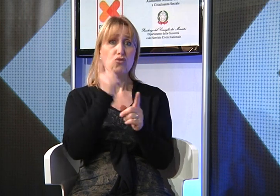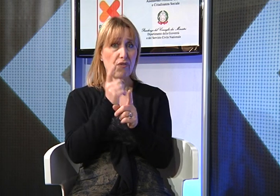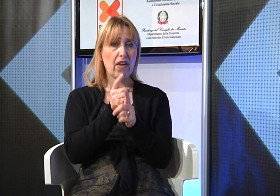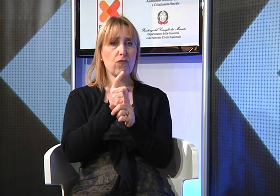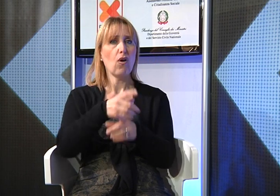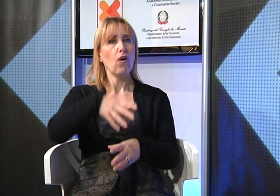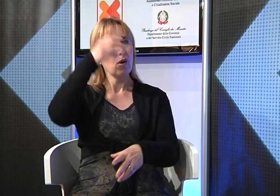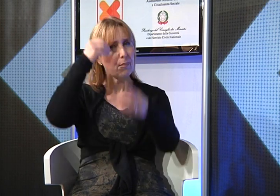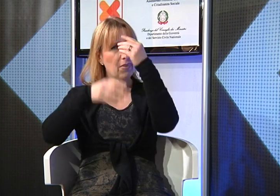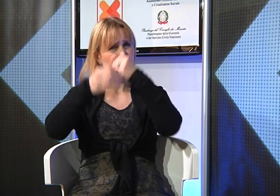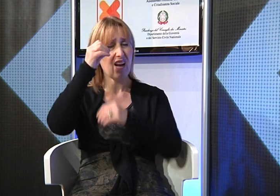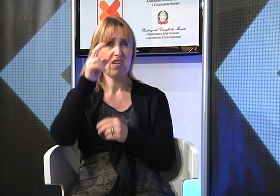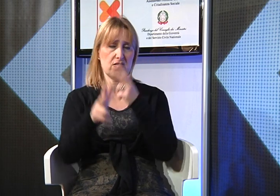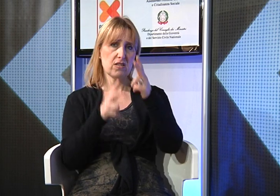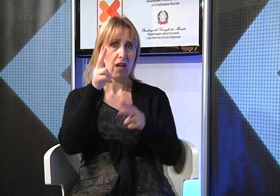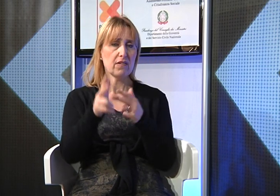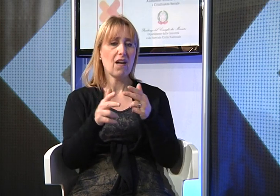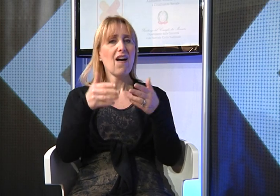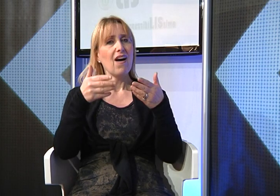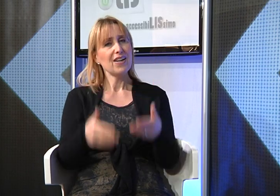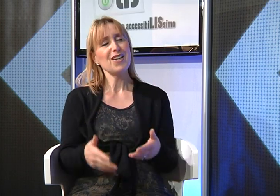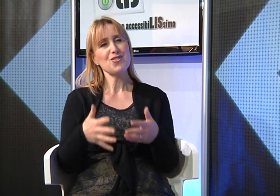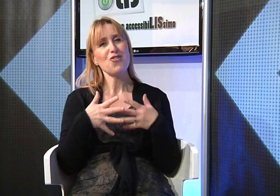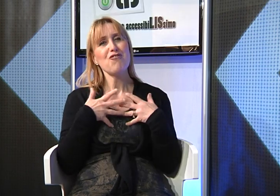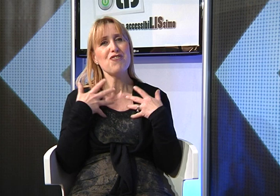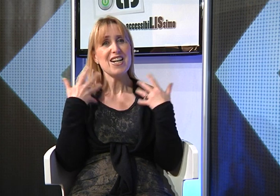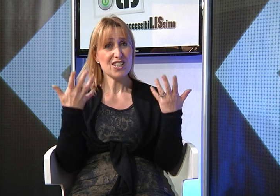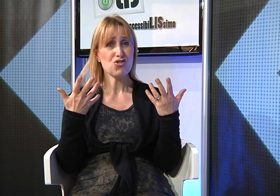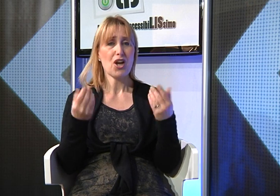poi finalmente ho capito che dovevo impararla e adesso sono molto felice